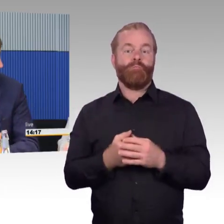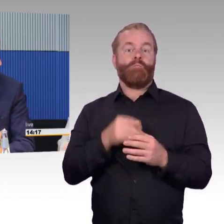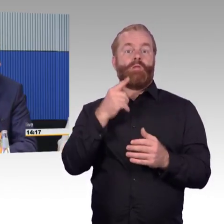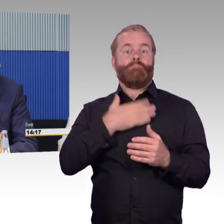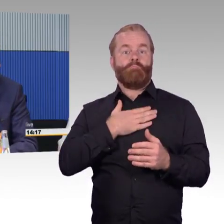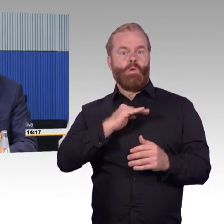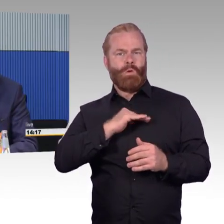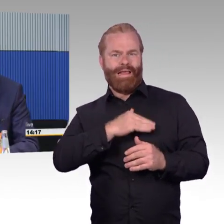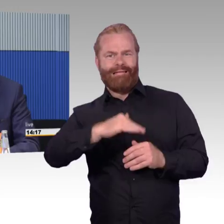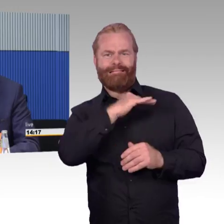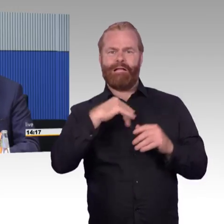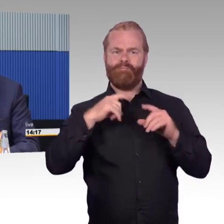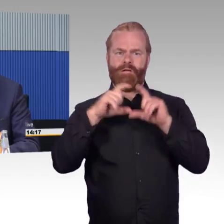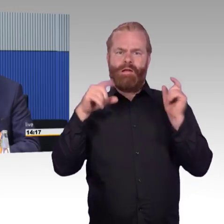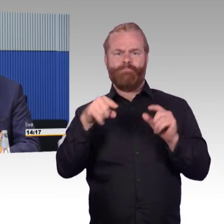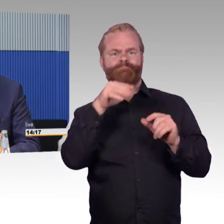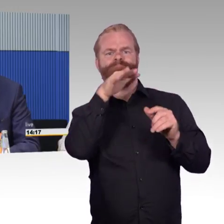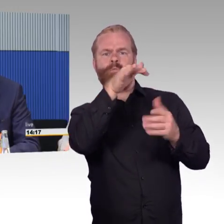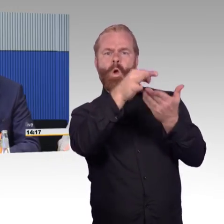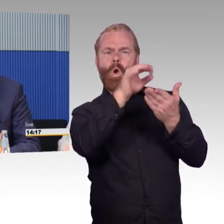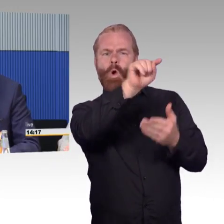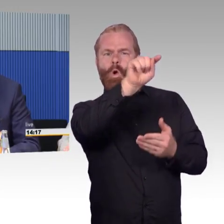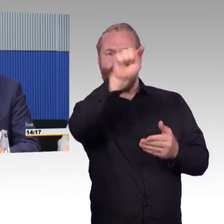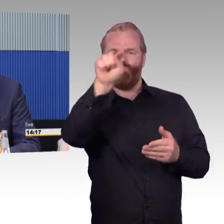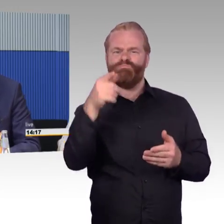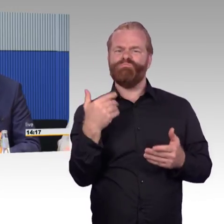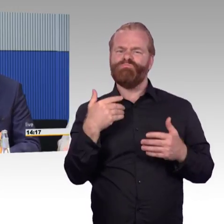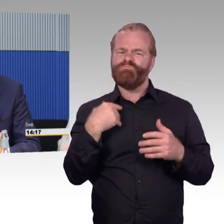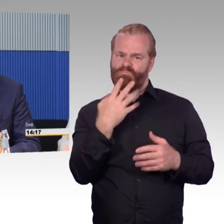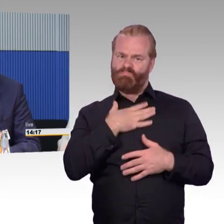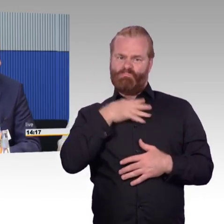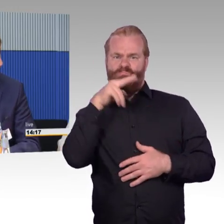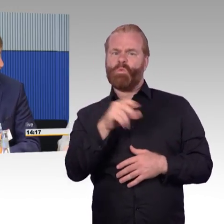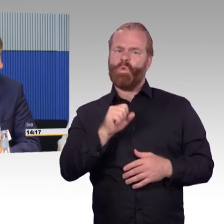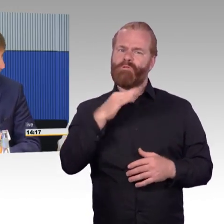was Sie gerade gesagt haben, bei Blindenleitstreifen zum Beispiel, das sieht man auch als nicht Blinder,